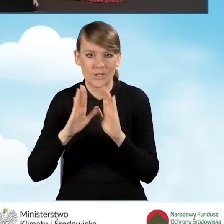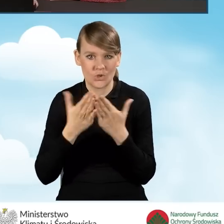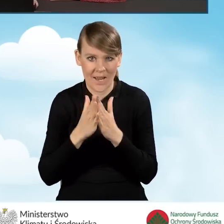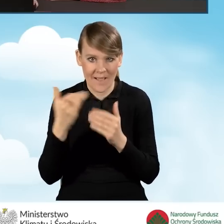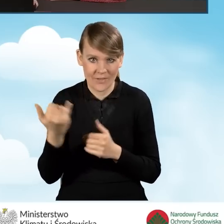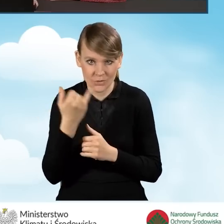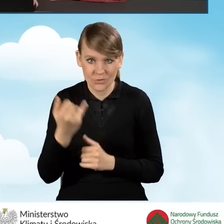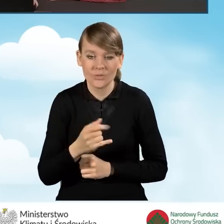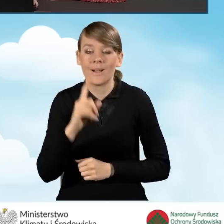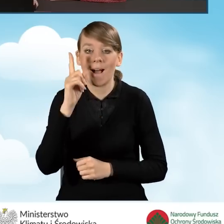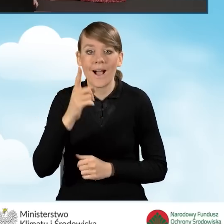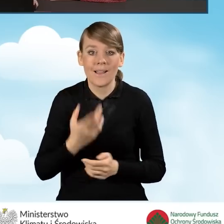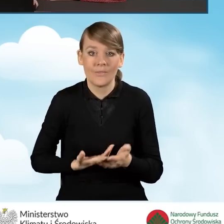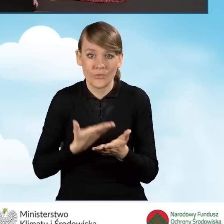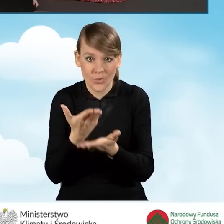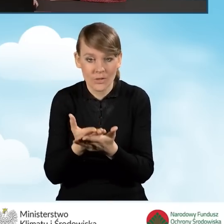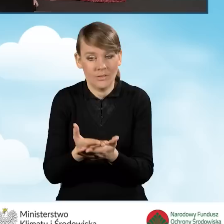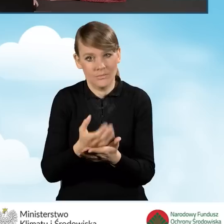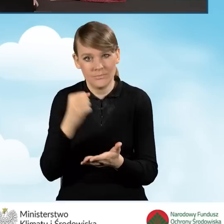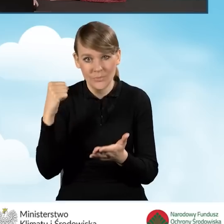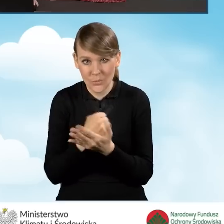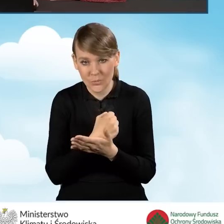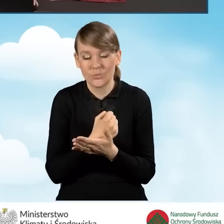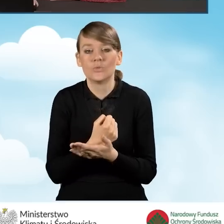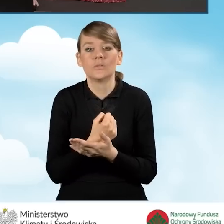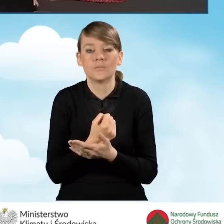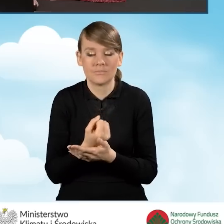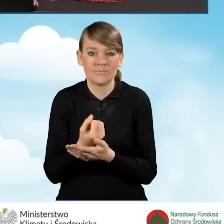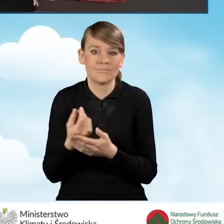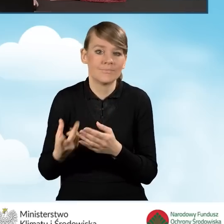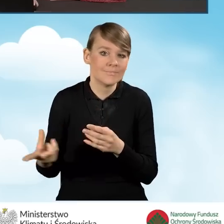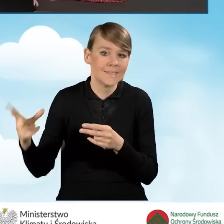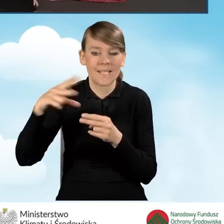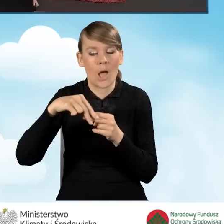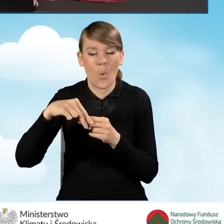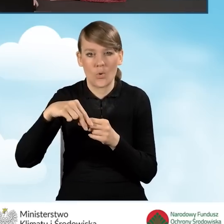Natomiast konieczne do wniosku jest załączenie w ramach załączników